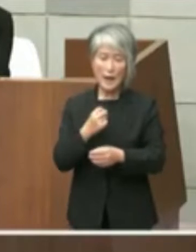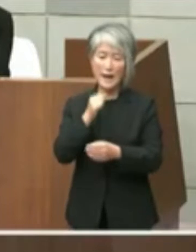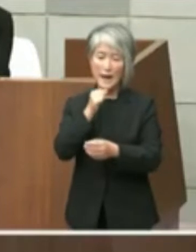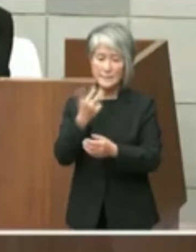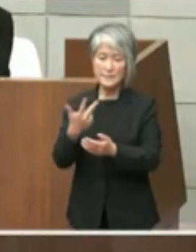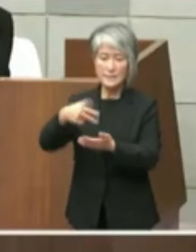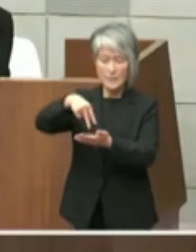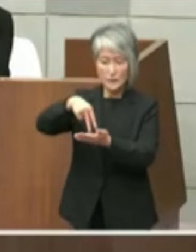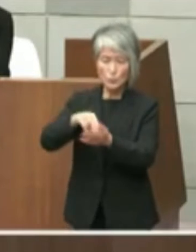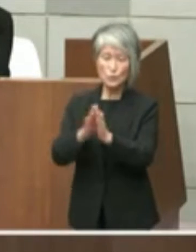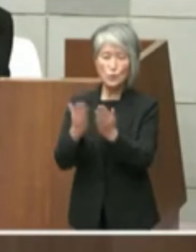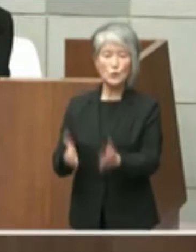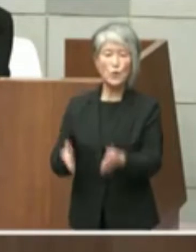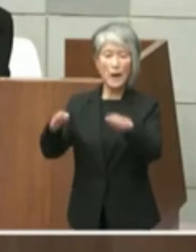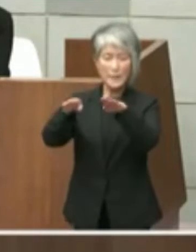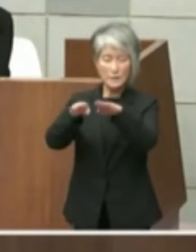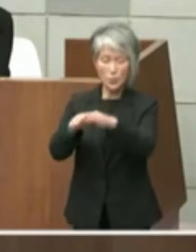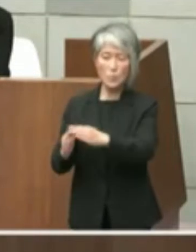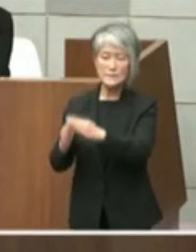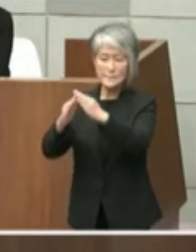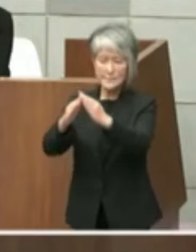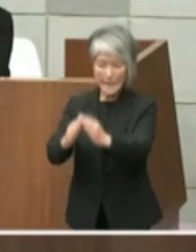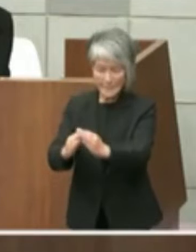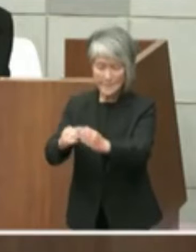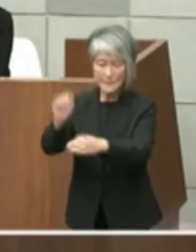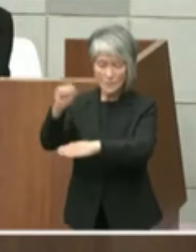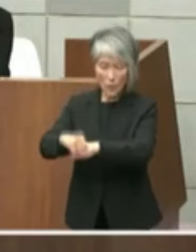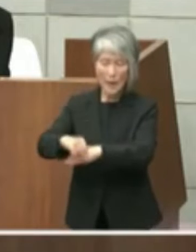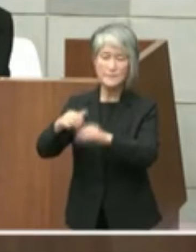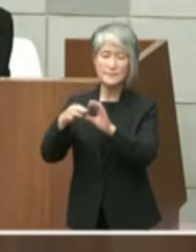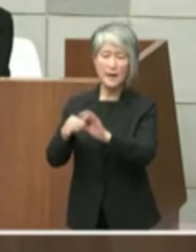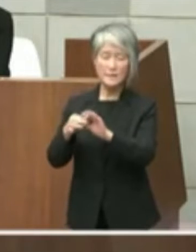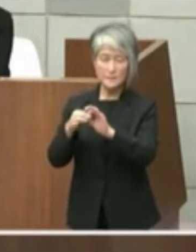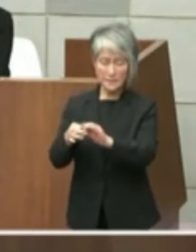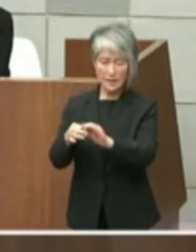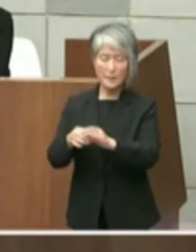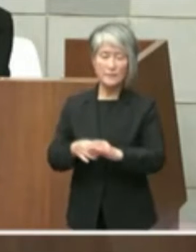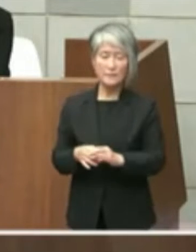設置許可についてでありますよってその 主題は